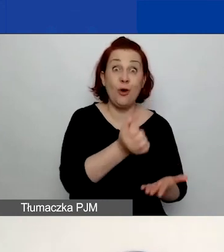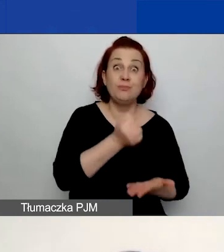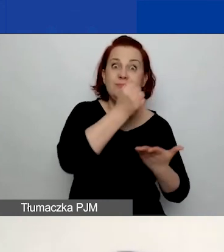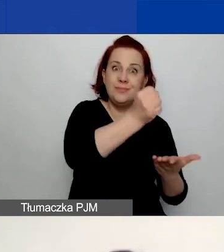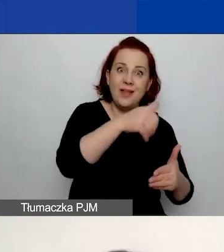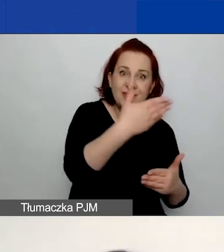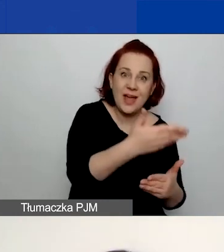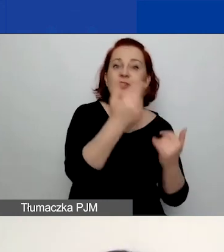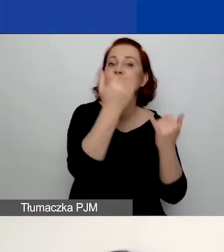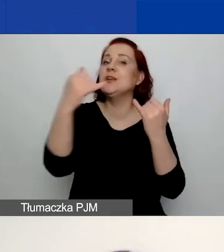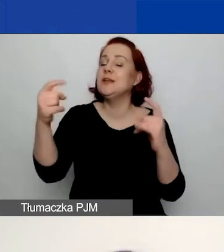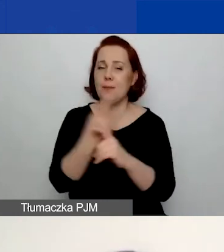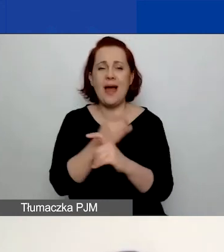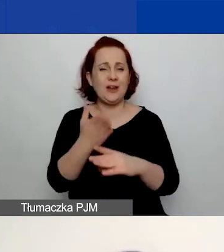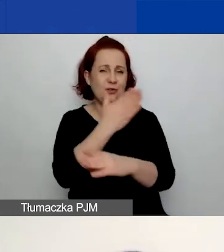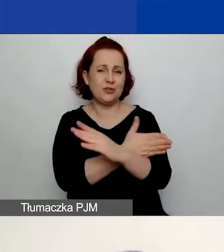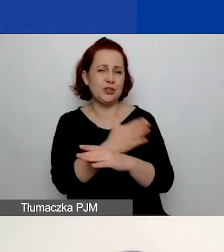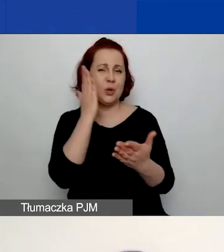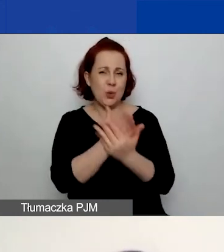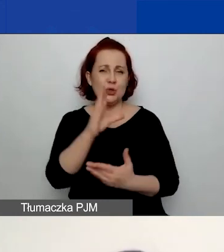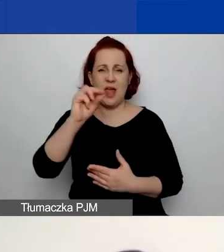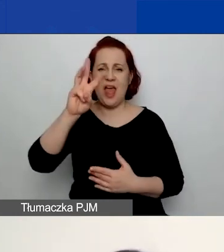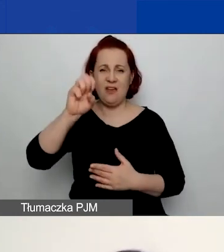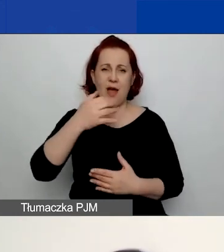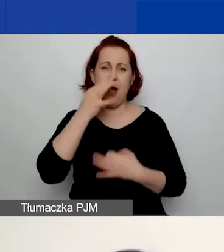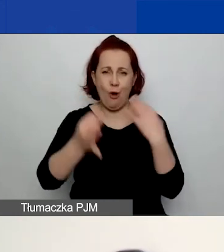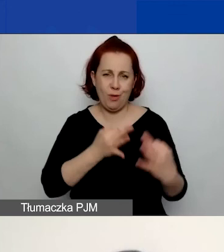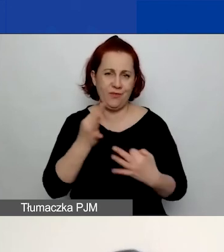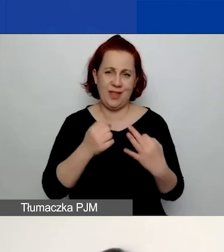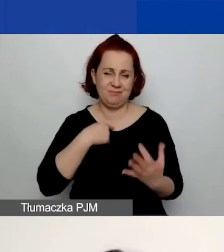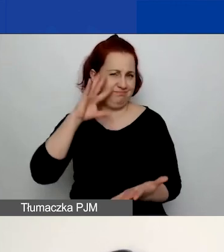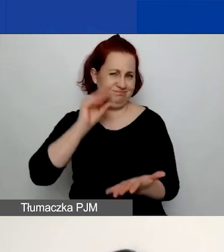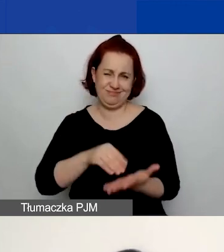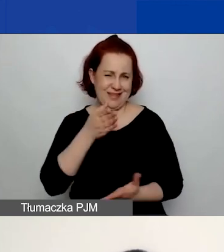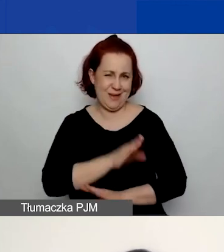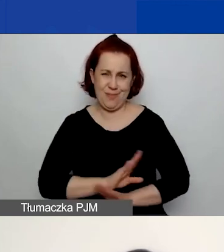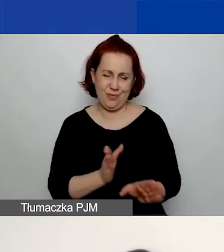O tym mówiła już szerzej Ewa, a więc ominę tę część.